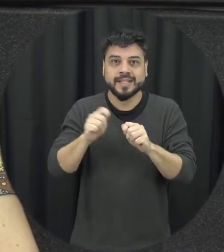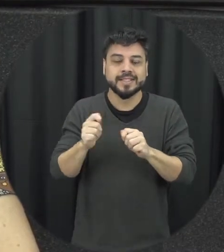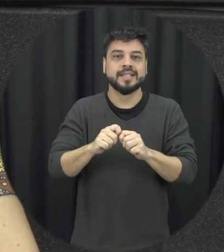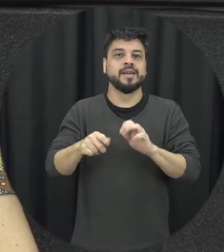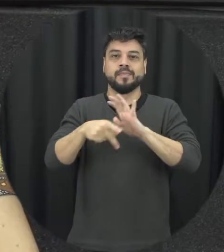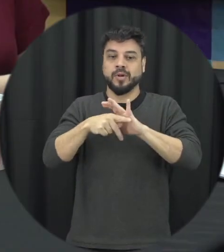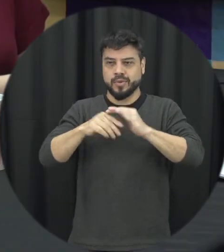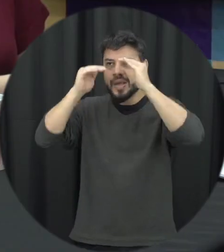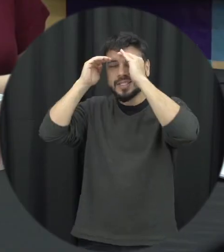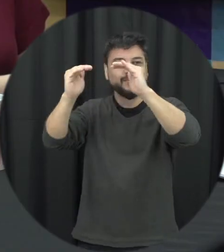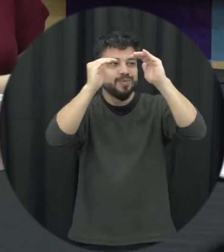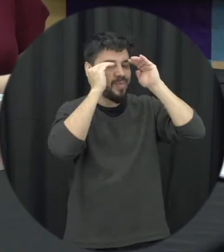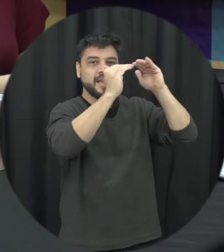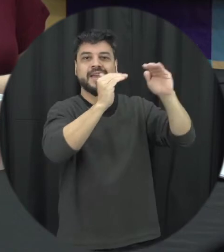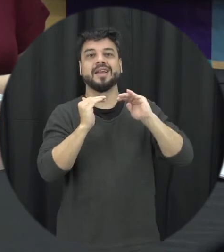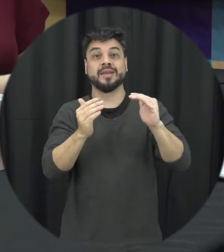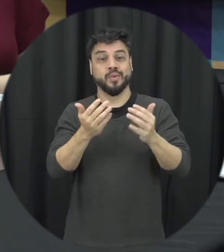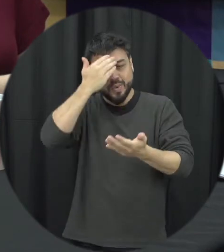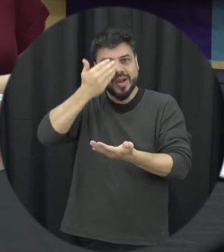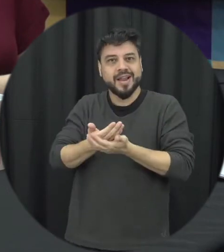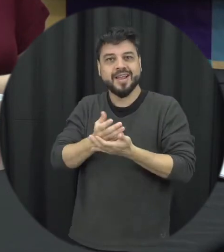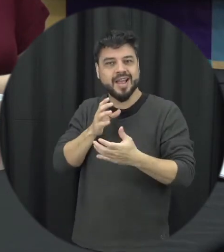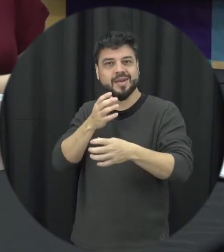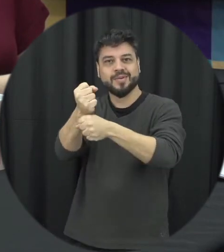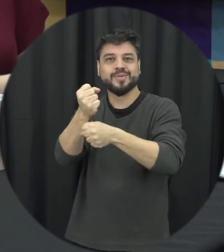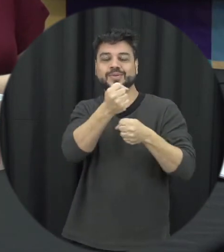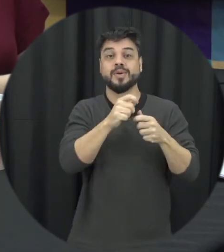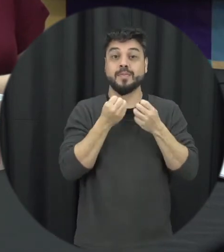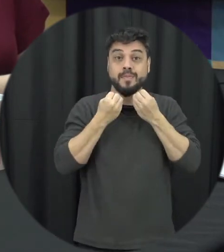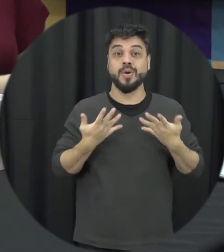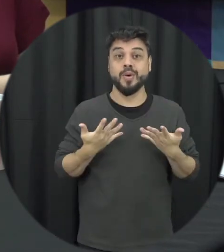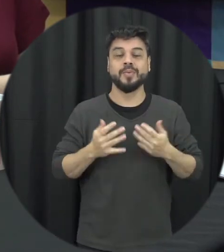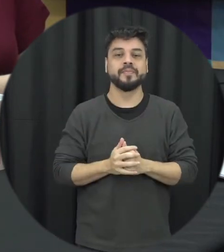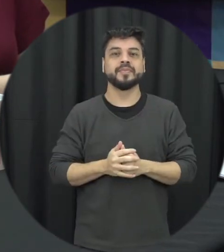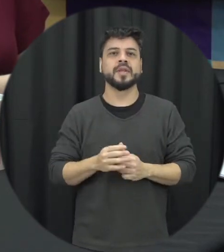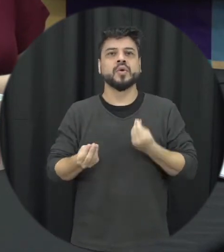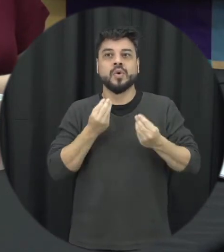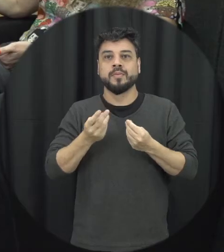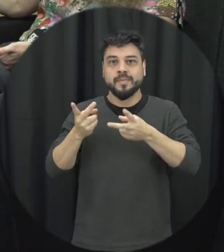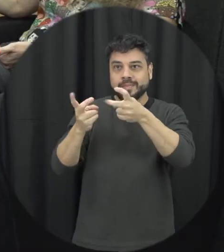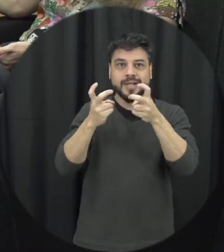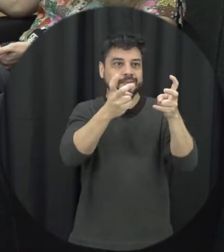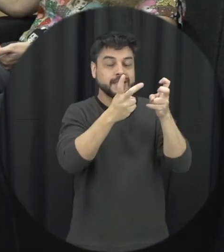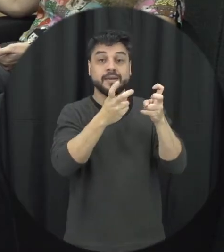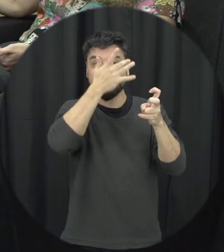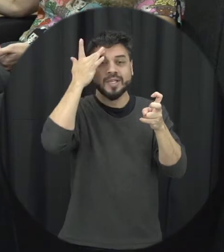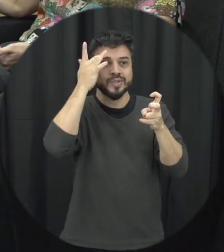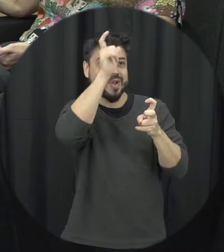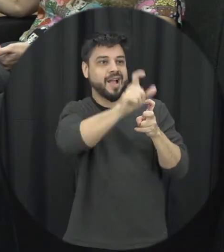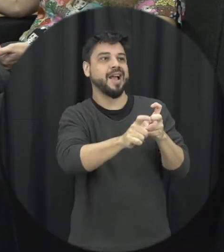de confiança relações a gente possa realmente enxergará a outra pessoa uma suas qualidades